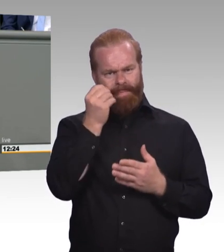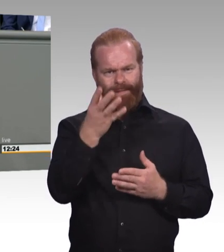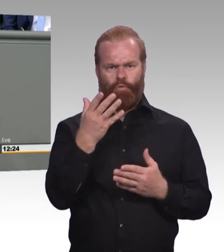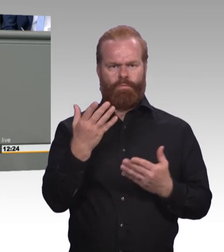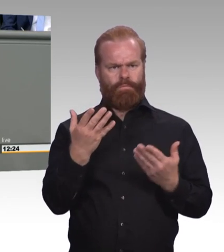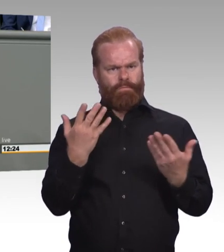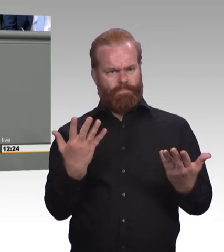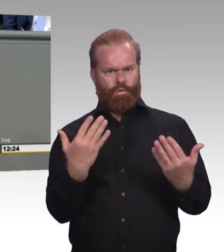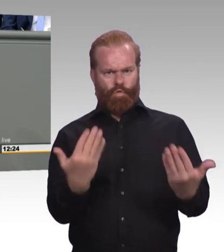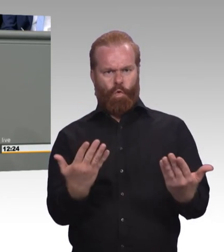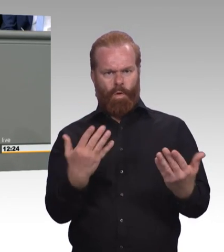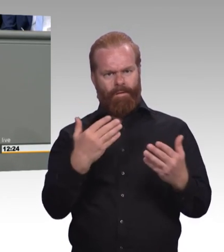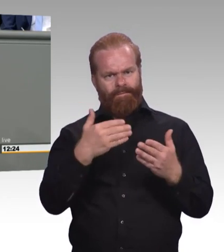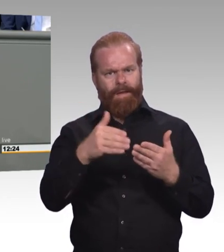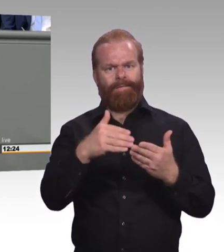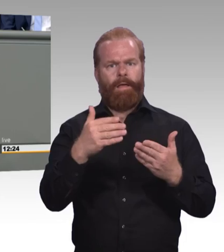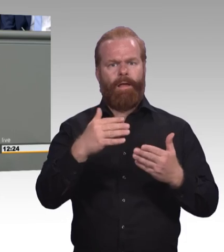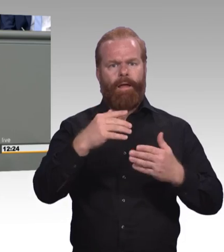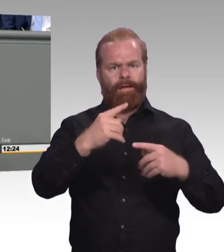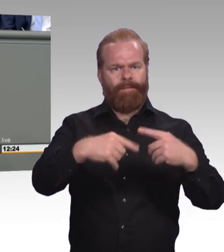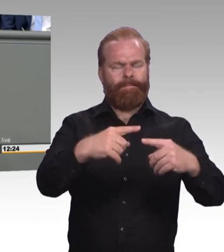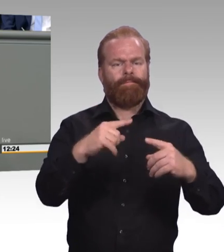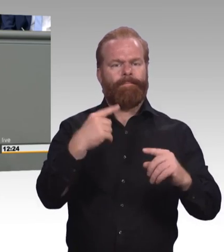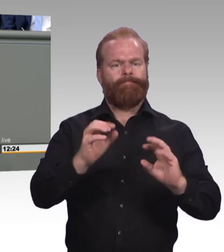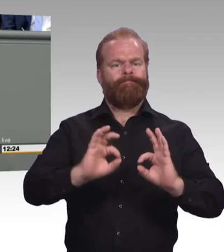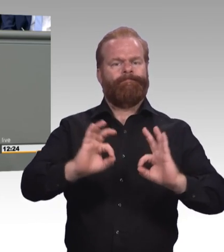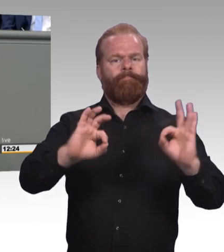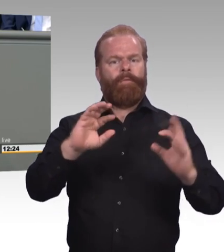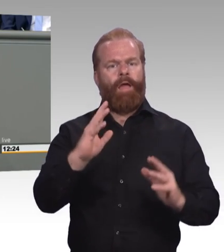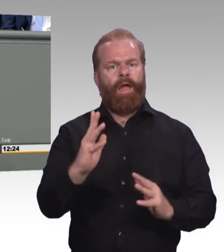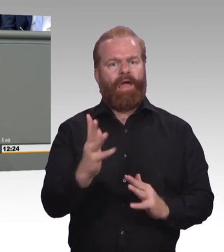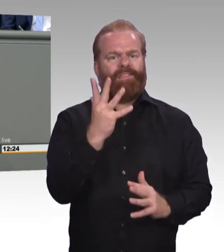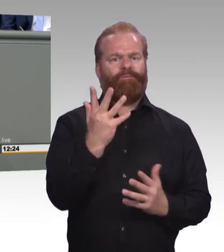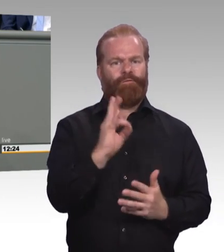Das ist der sogenannte Speckgürtel rund um München.